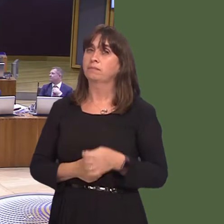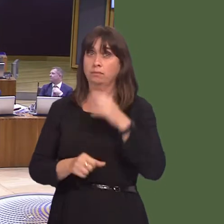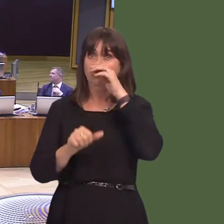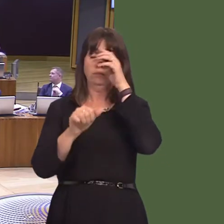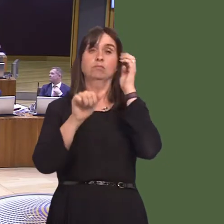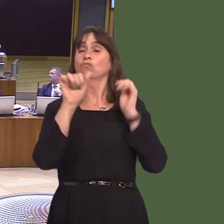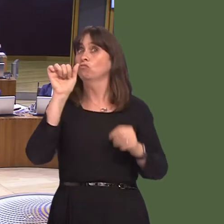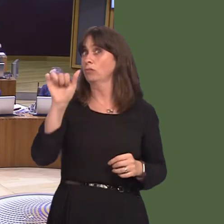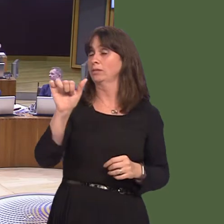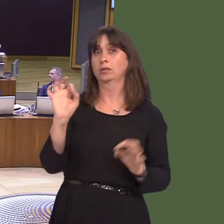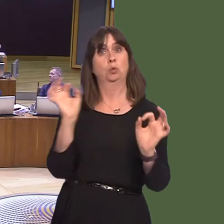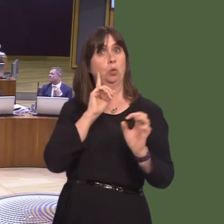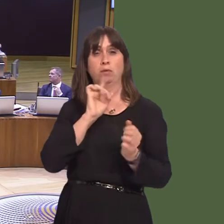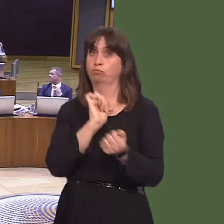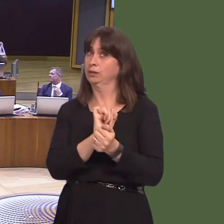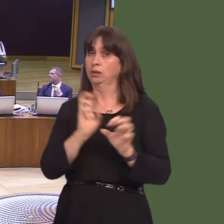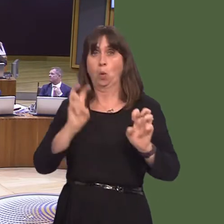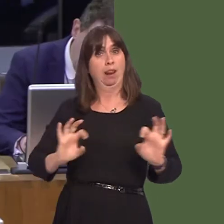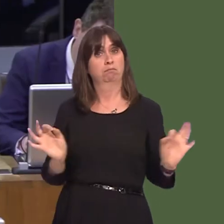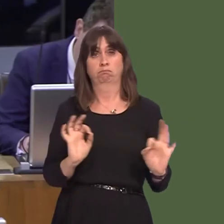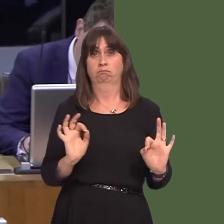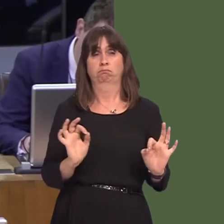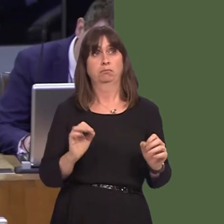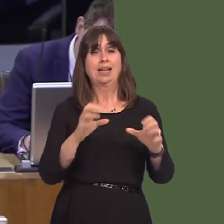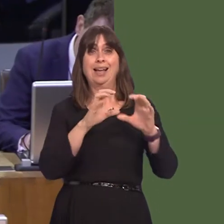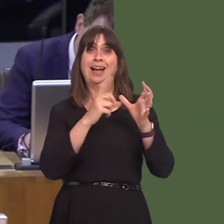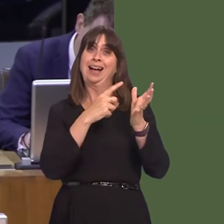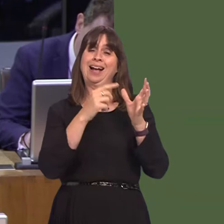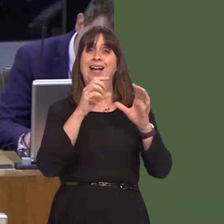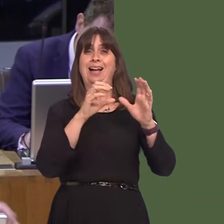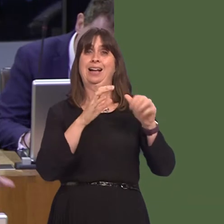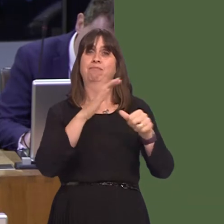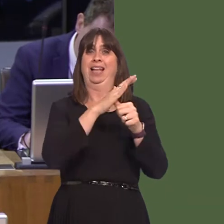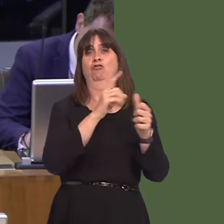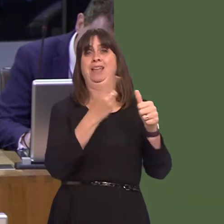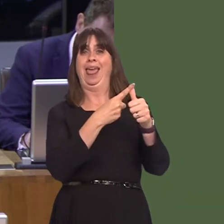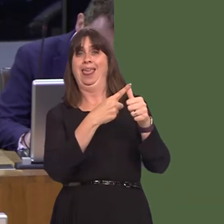we have no women's prison in Wales and not a single category A prison. In fact, the prisons